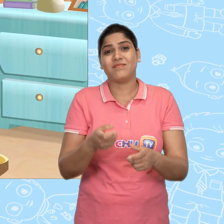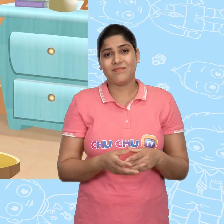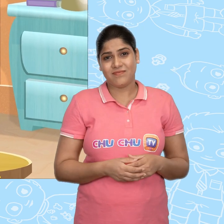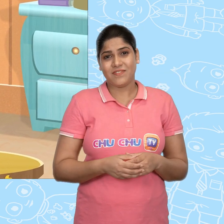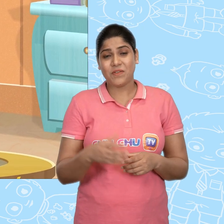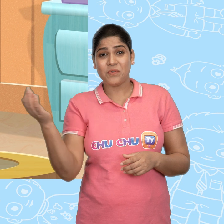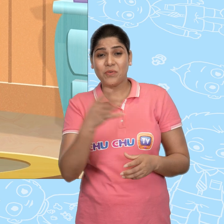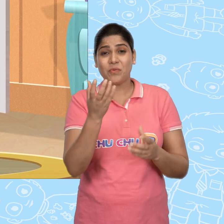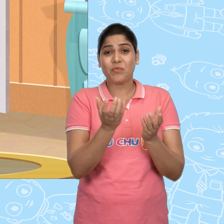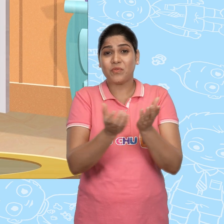और नया वाला ले लिया।